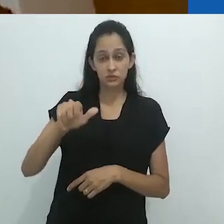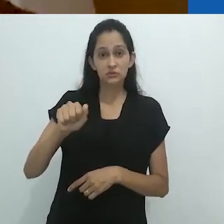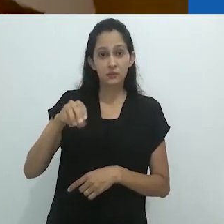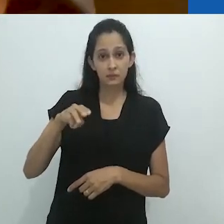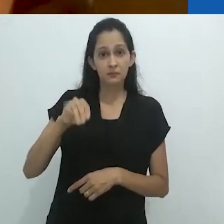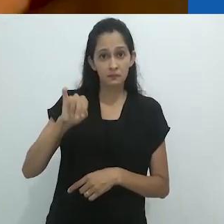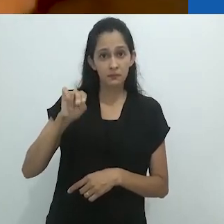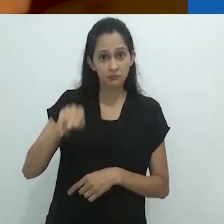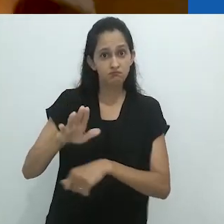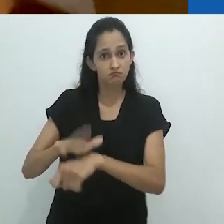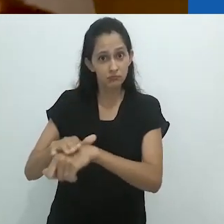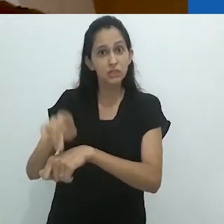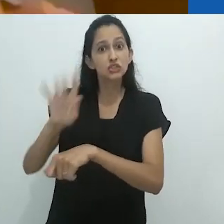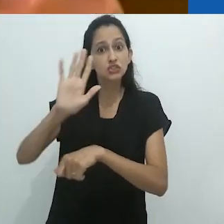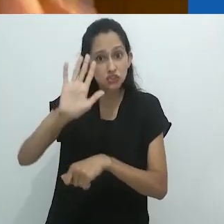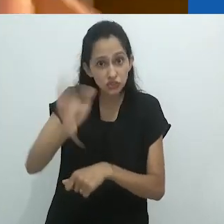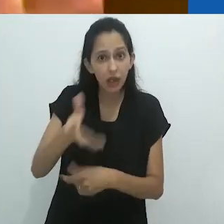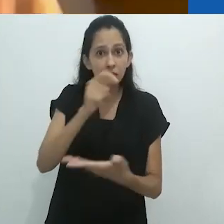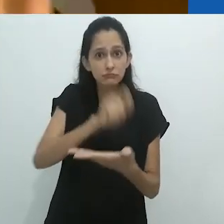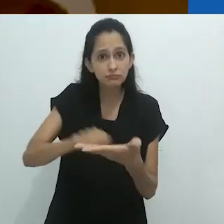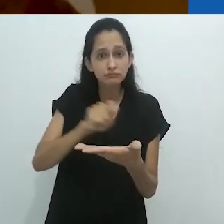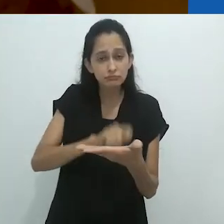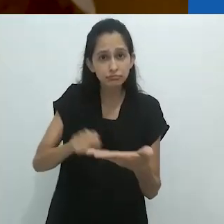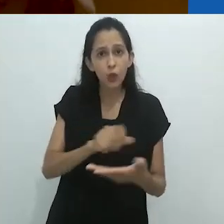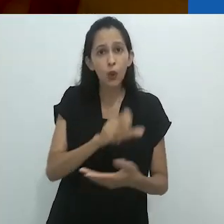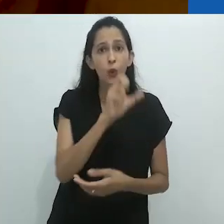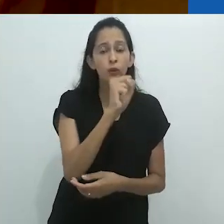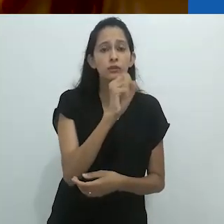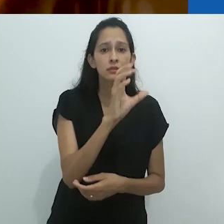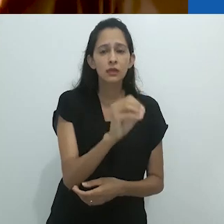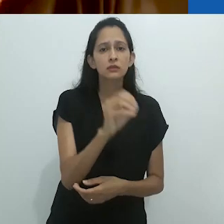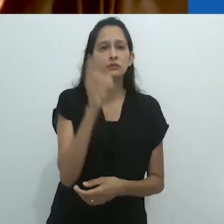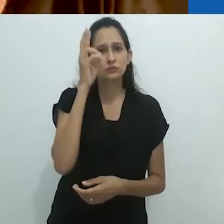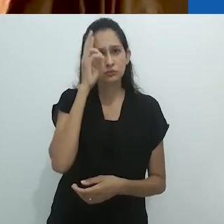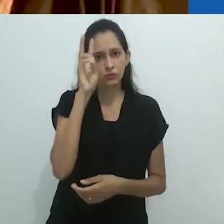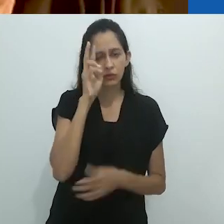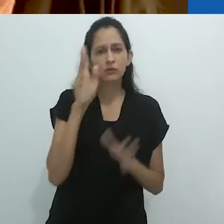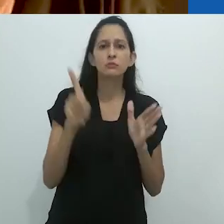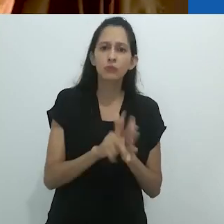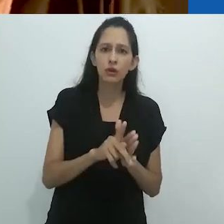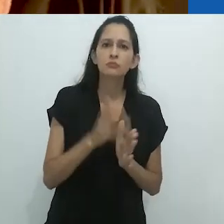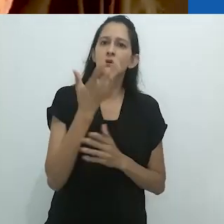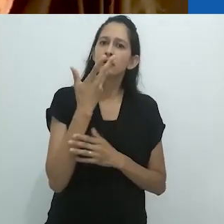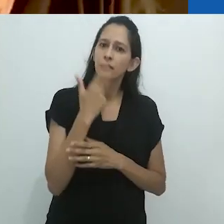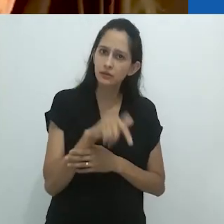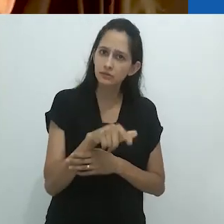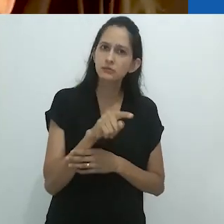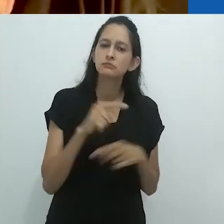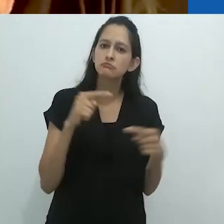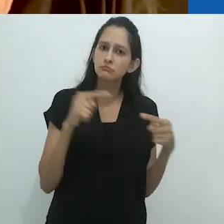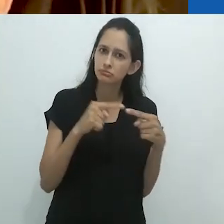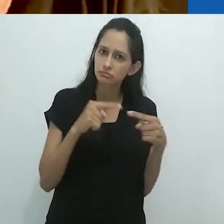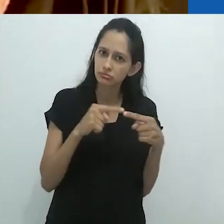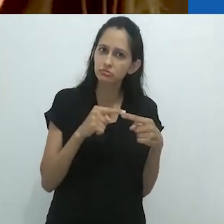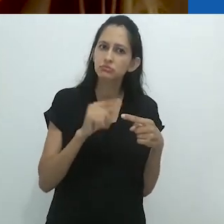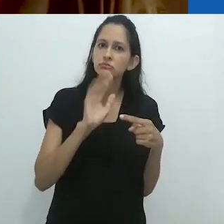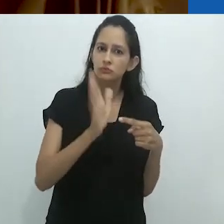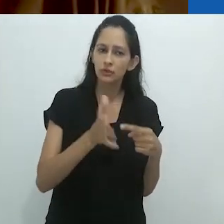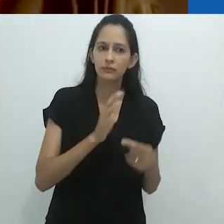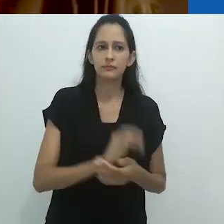escreveu algo em torno de 80 histórias para crianças